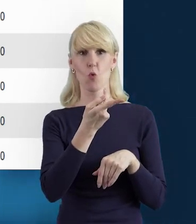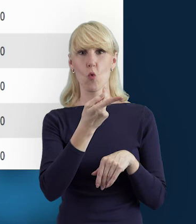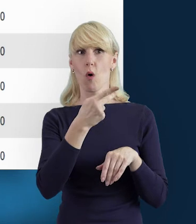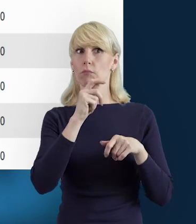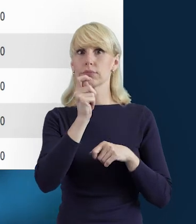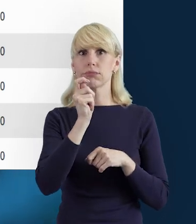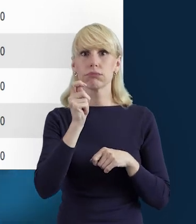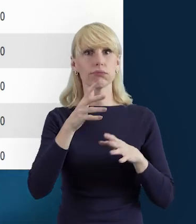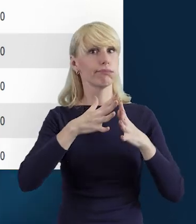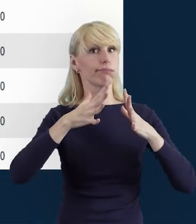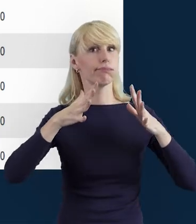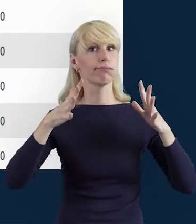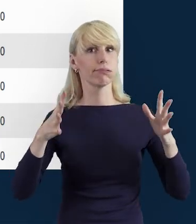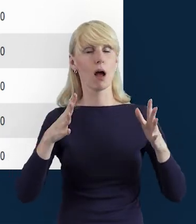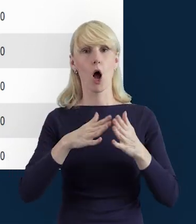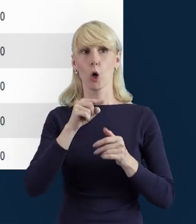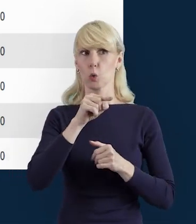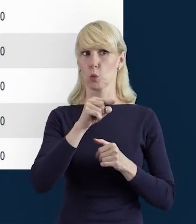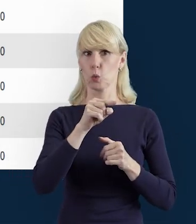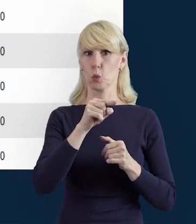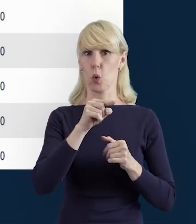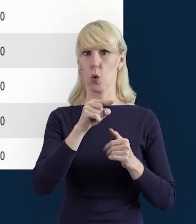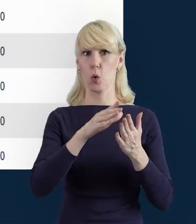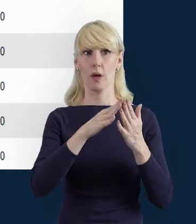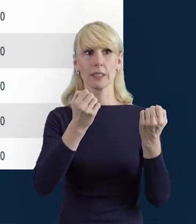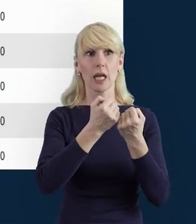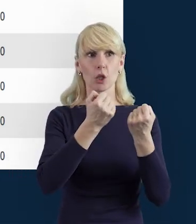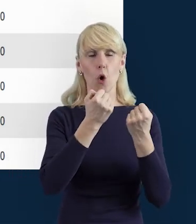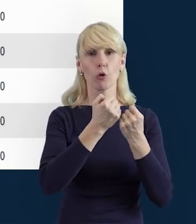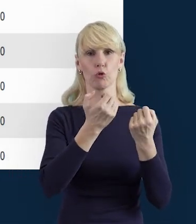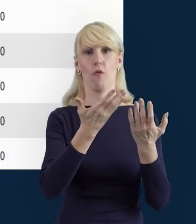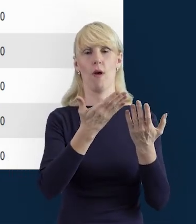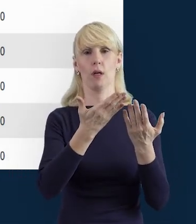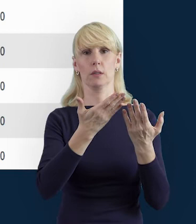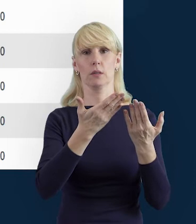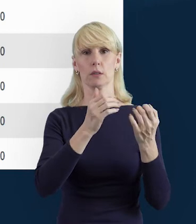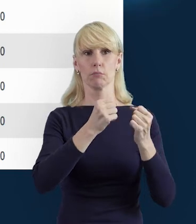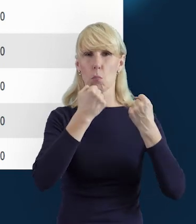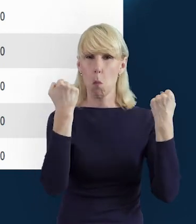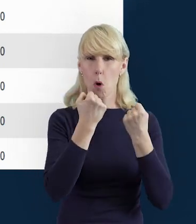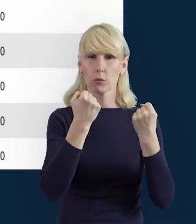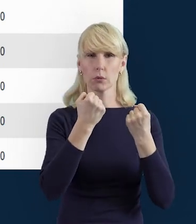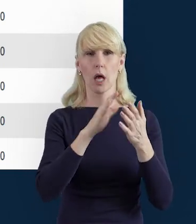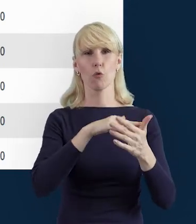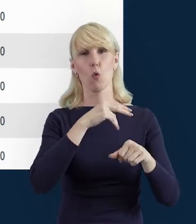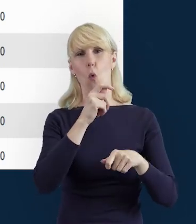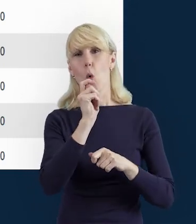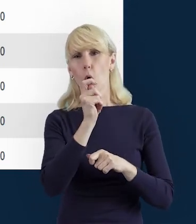że ktoś jest zaangażowany bardziej, a ma mniej godzin uwzględnionych, albo ma tych godzin za dużo.